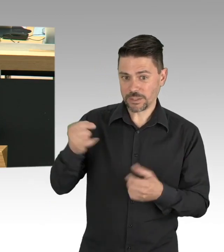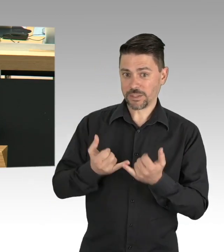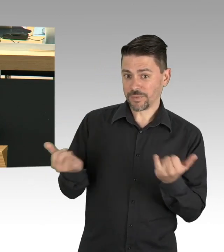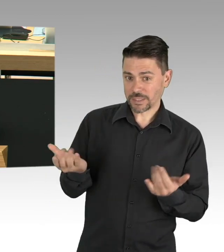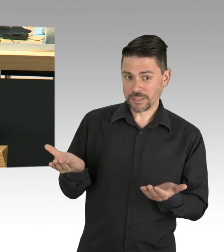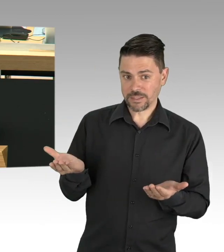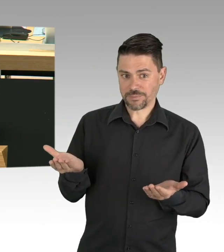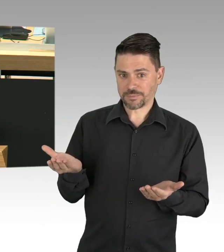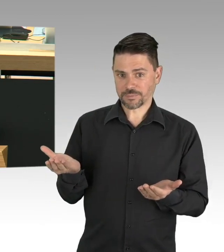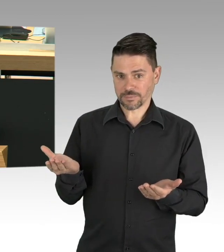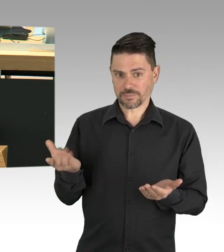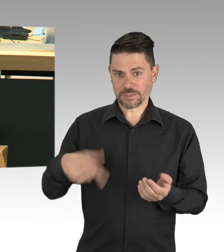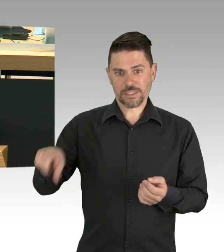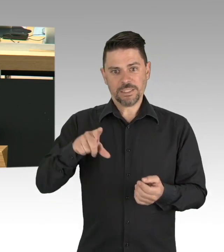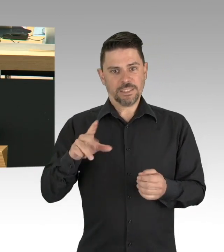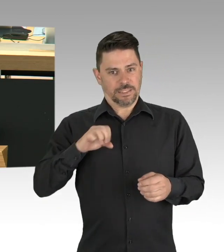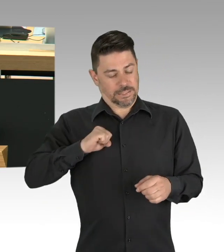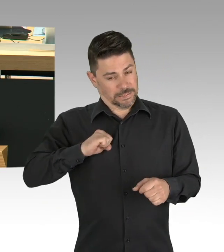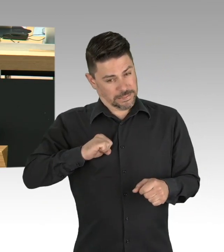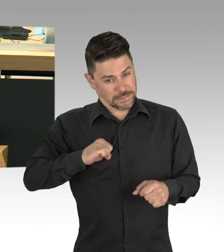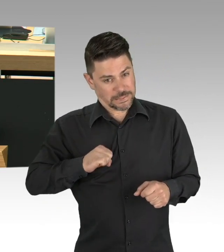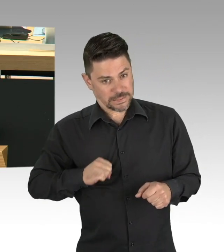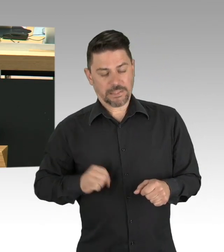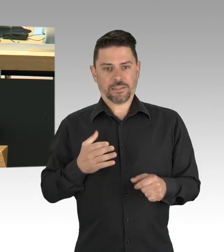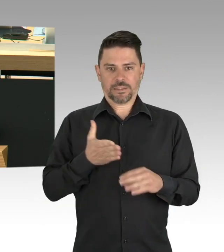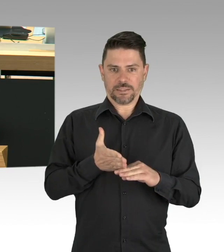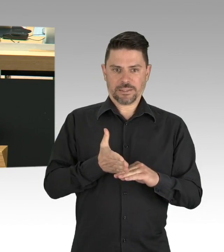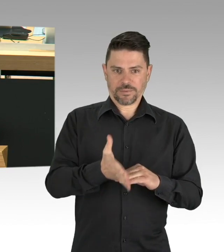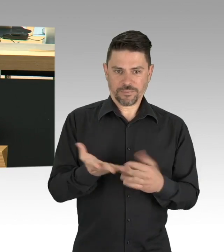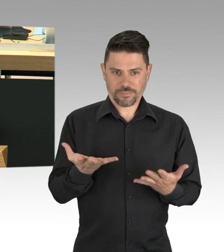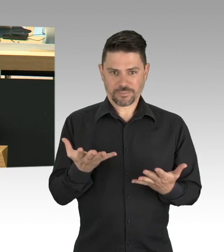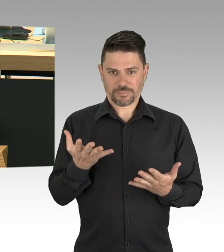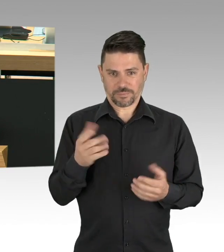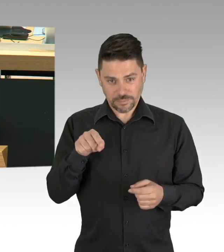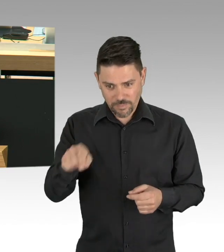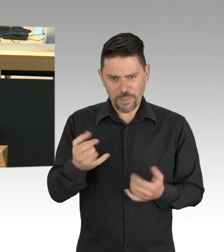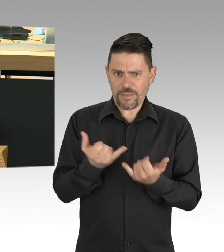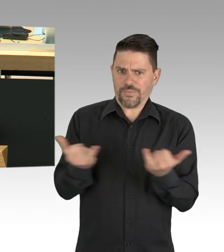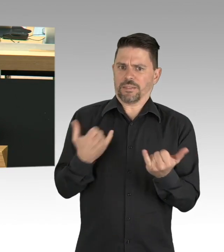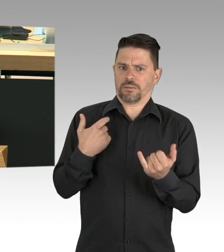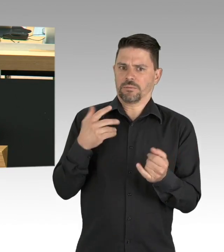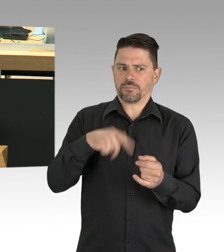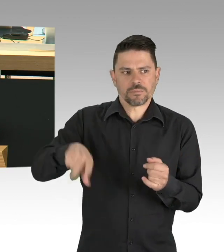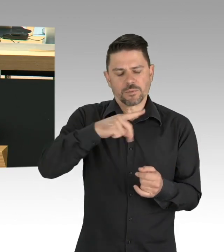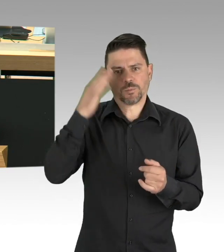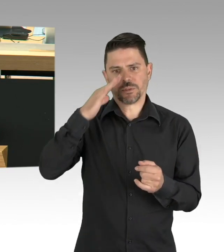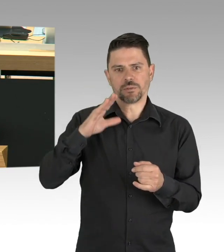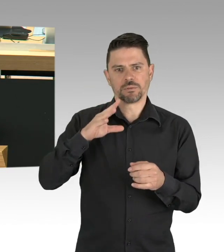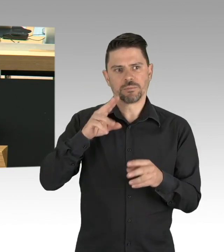der sich weiterentwickelnden wissenschaftlicher Erkenntnisse und diese klar kommunizieren. Wenn wir verlässliche Perspektiven schaffen,